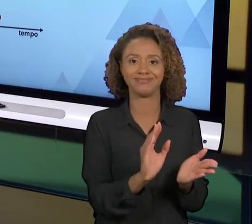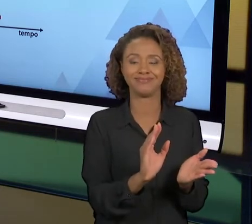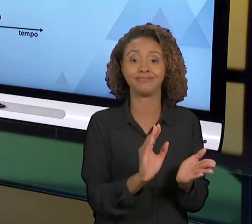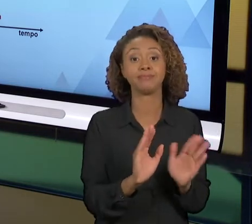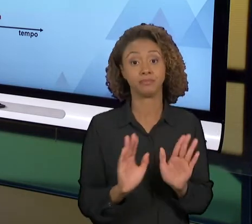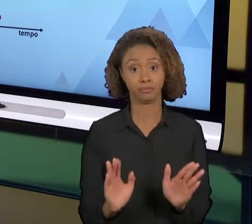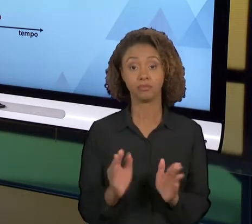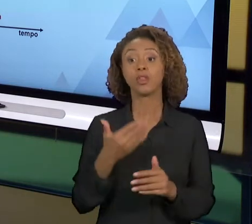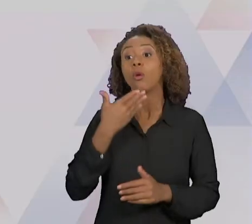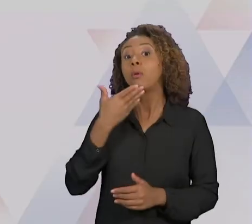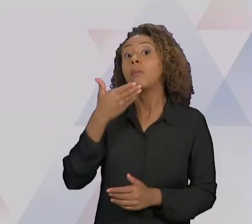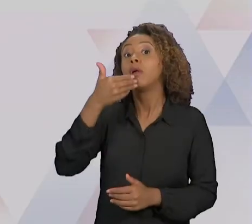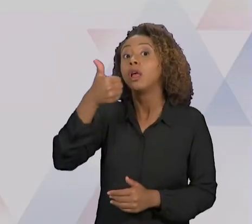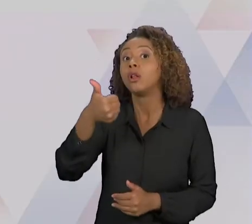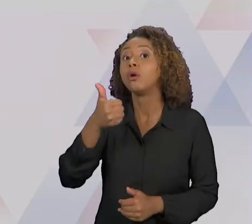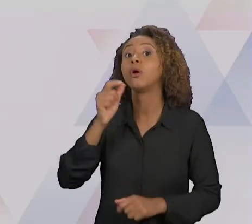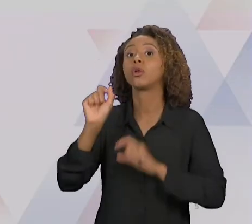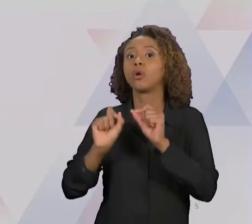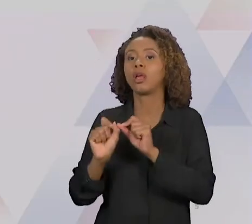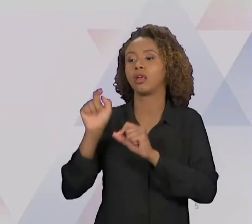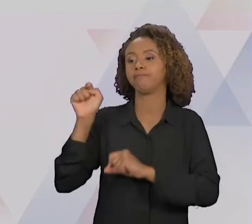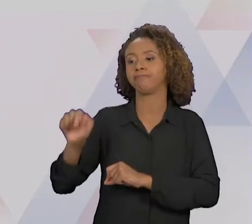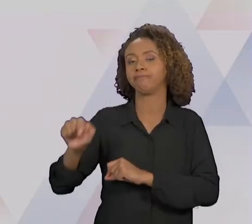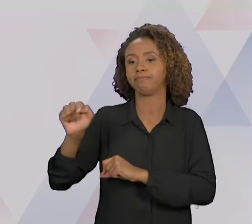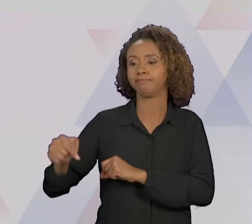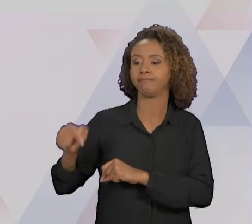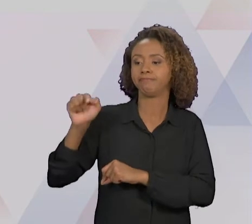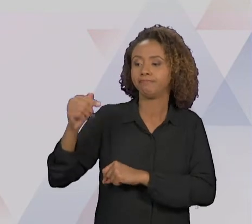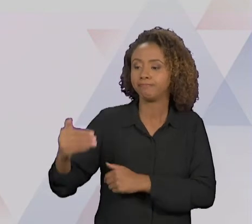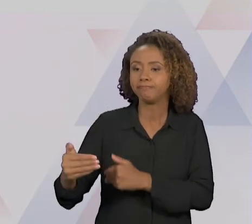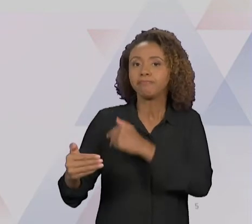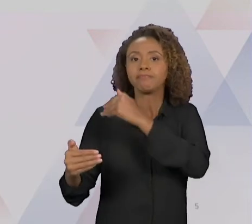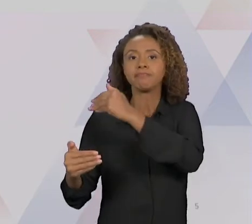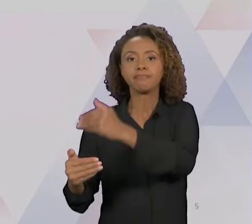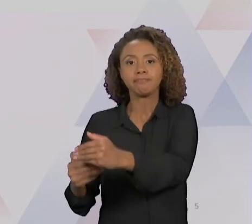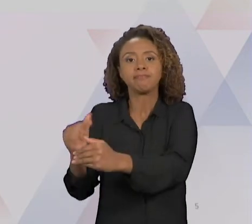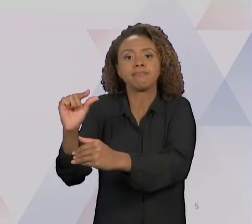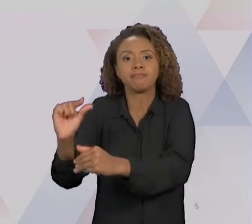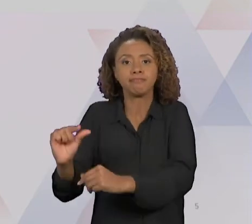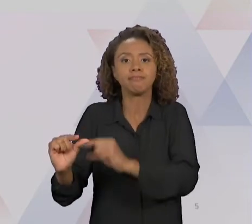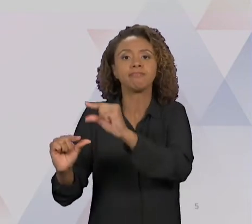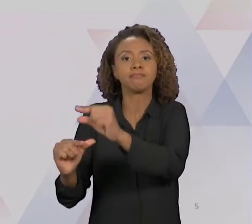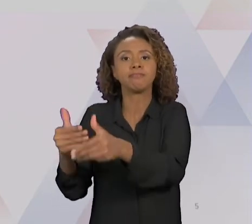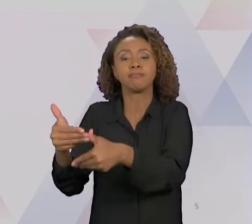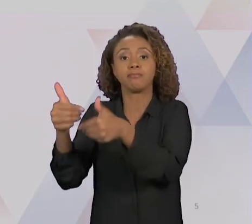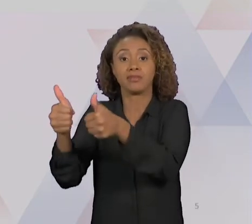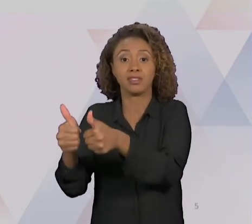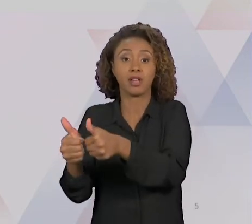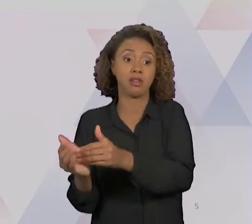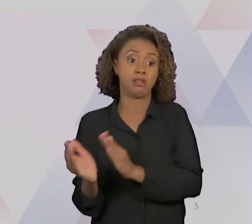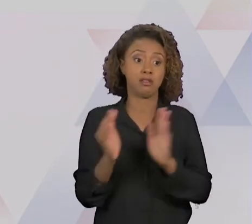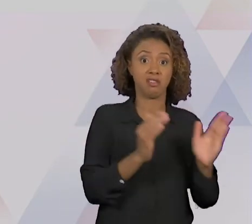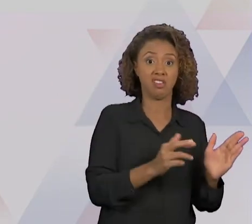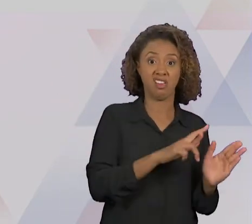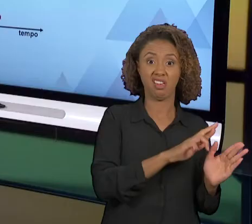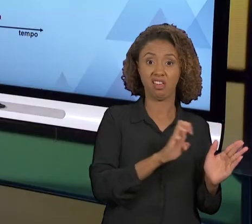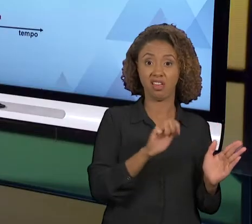GENTE USE A MELHORIA CONTÍNUA, E A REENGENHARIA SÓ EM CASOS EXTREMOS QUE ELA ATESTA ATÉ UM POUCO